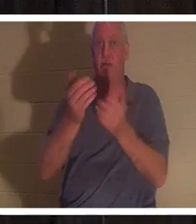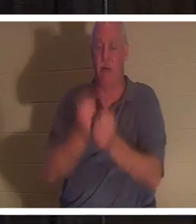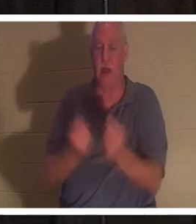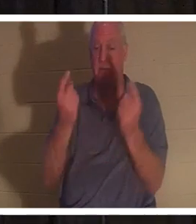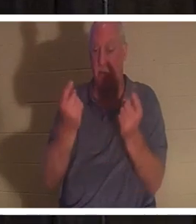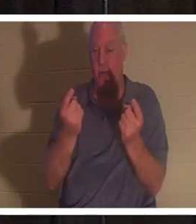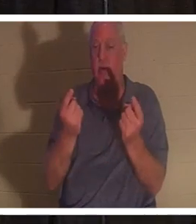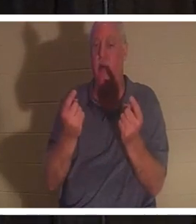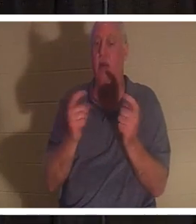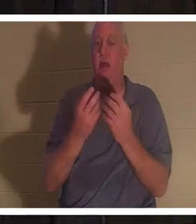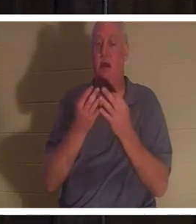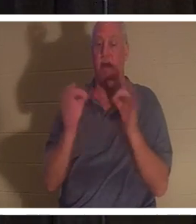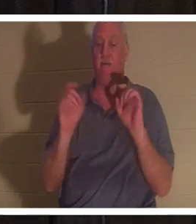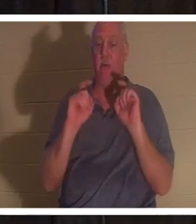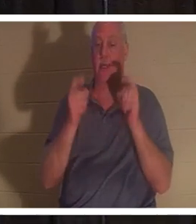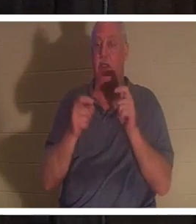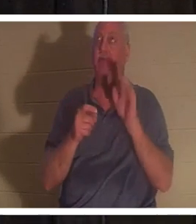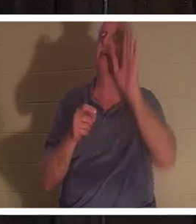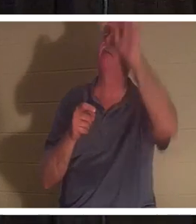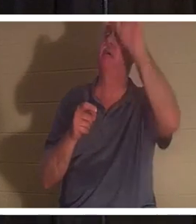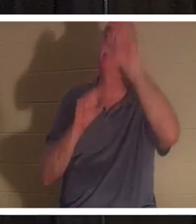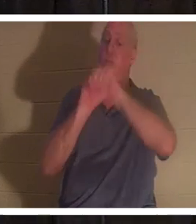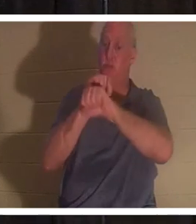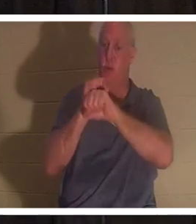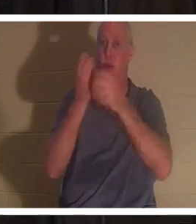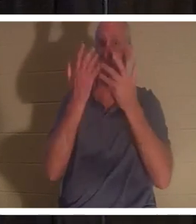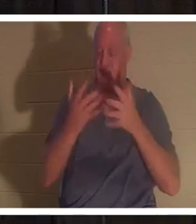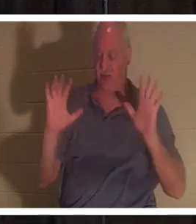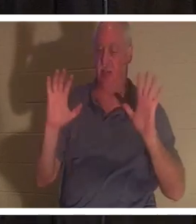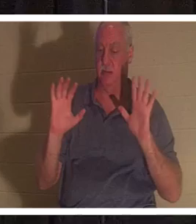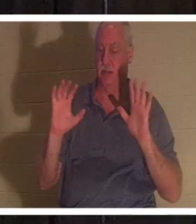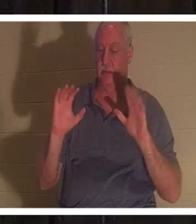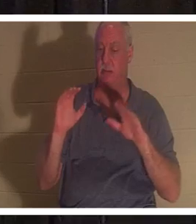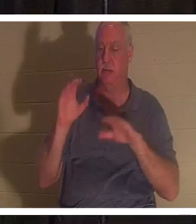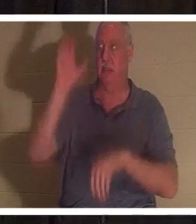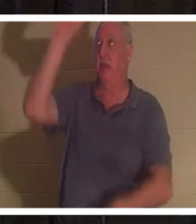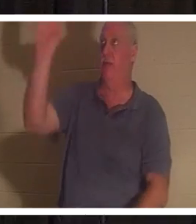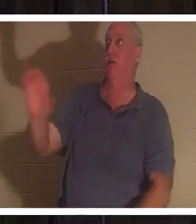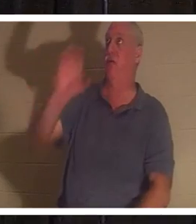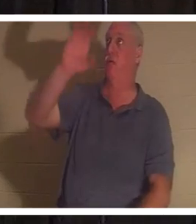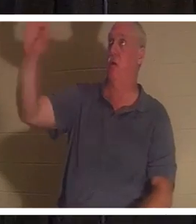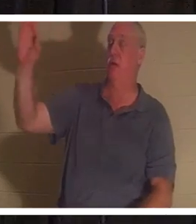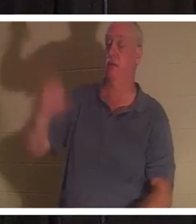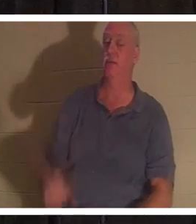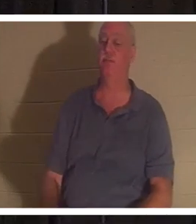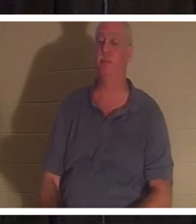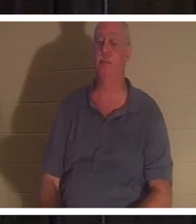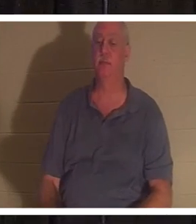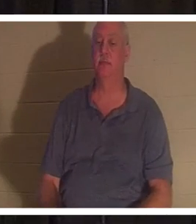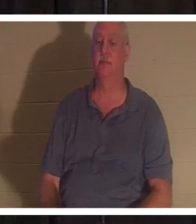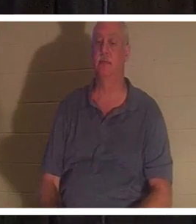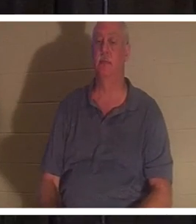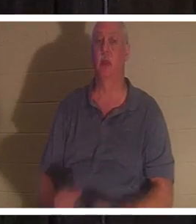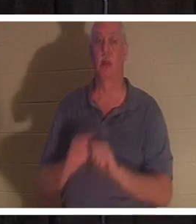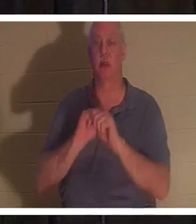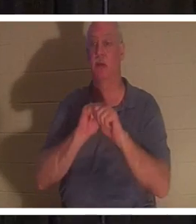don gratuit de son œuvre achevée à la croix du Calvaire. Il dit : « Vous tous qui venez à moi,